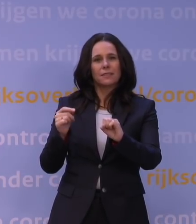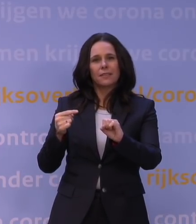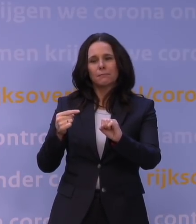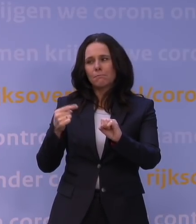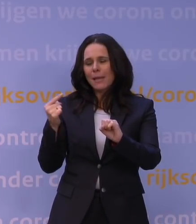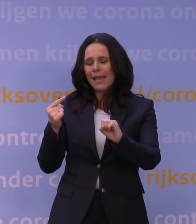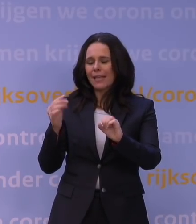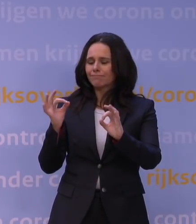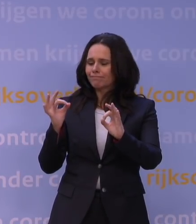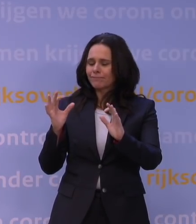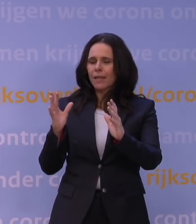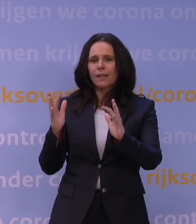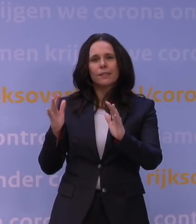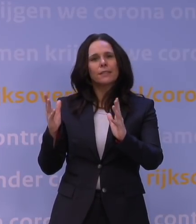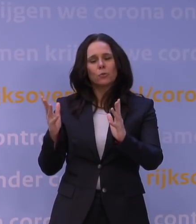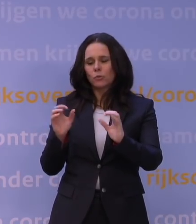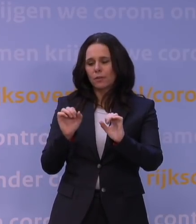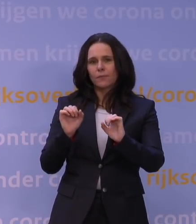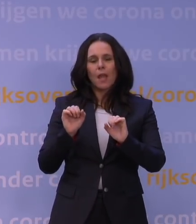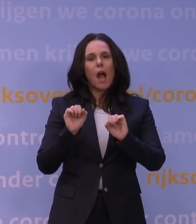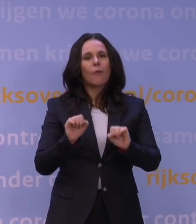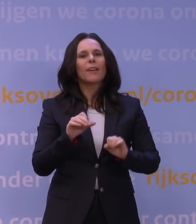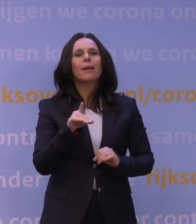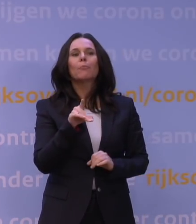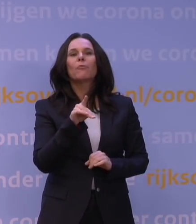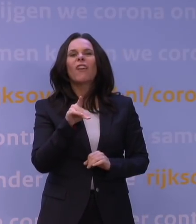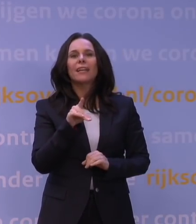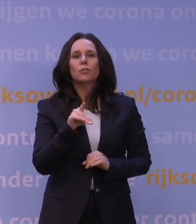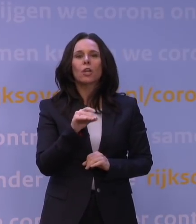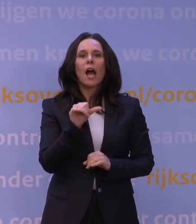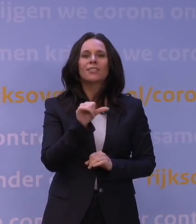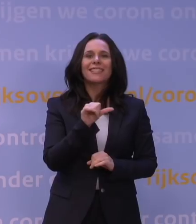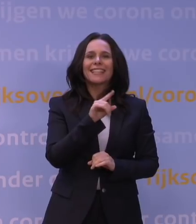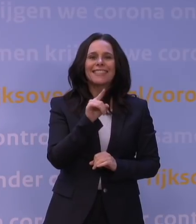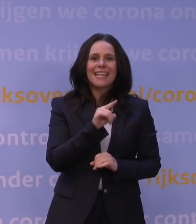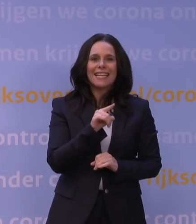Dus dat de afweer die je met Pfizer of AstraZeneca of Janssen met name